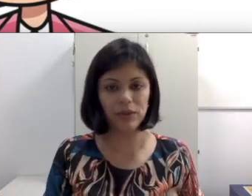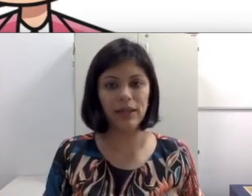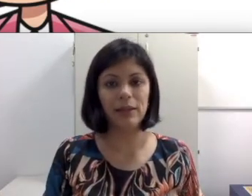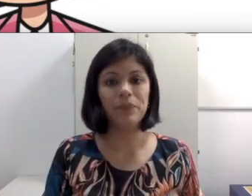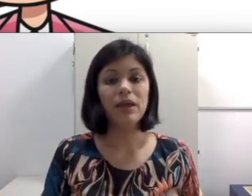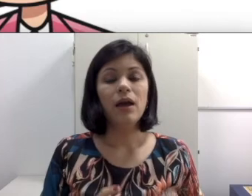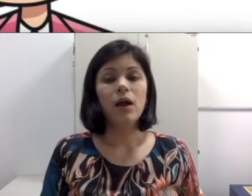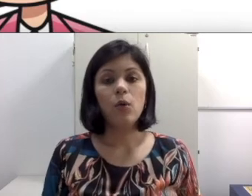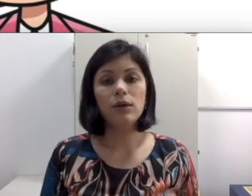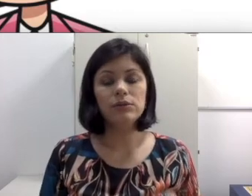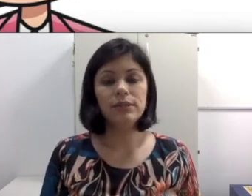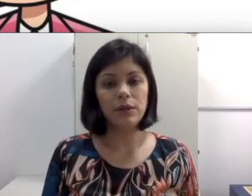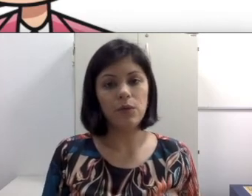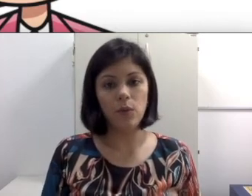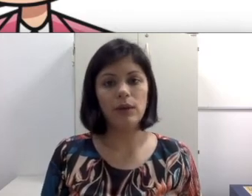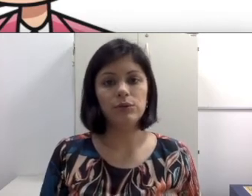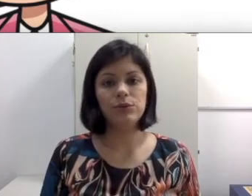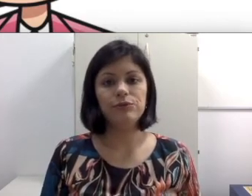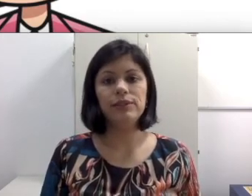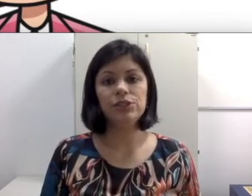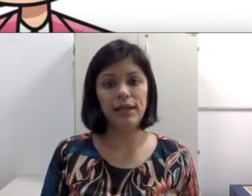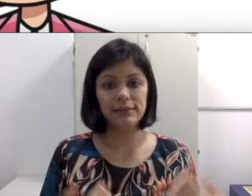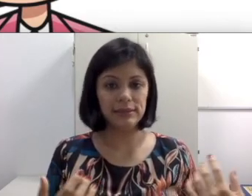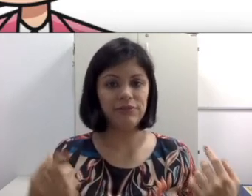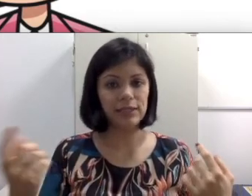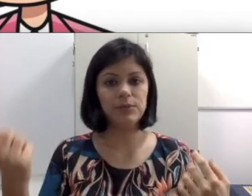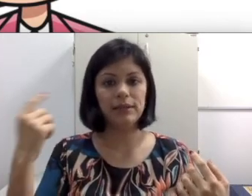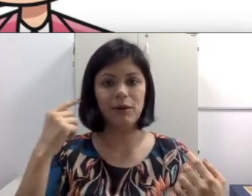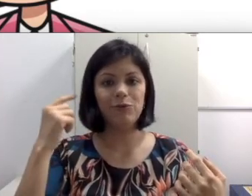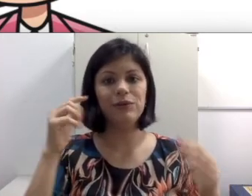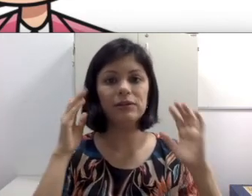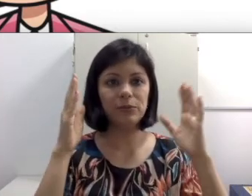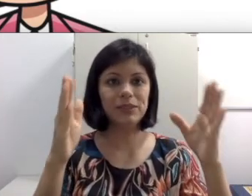eu tenho um aluno ouvinte, às vezes é fácil porque ele está ouvindo, ele só precisa